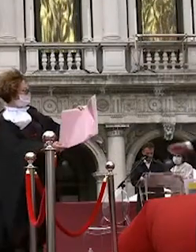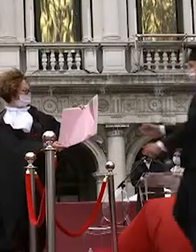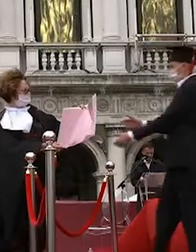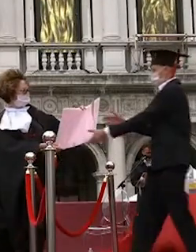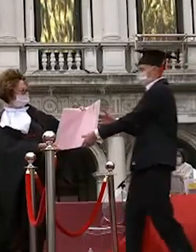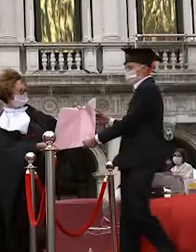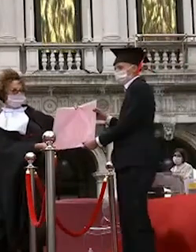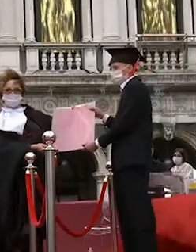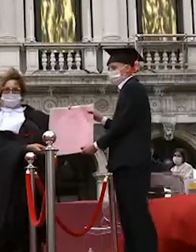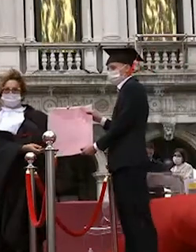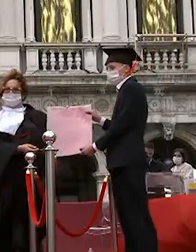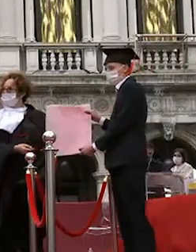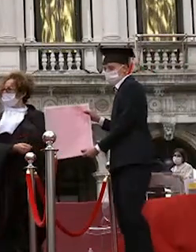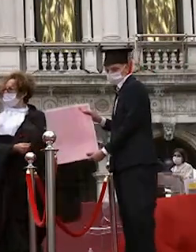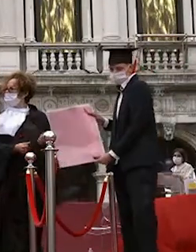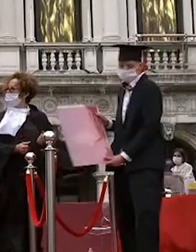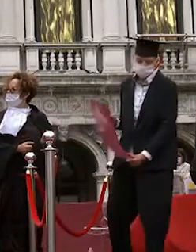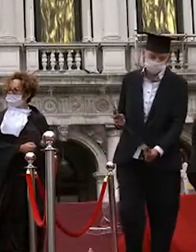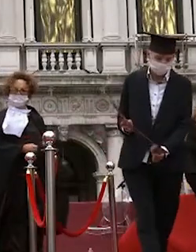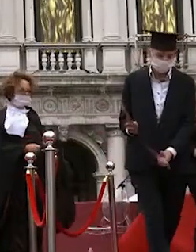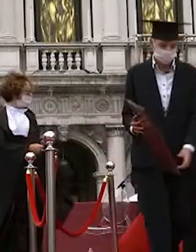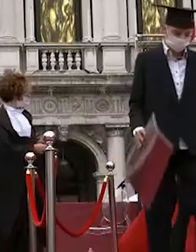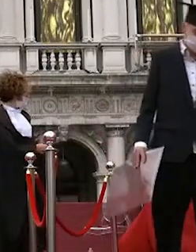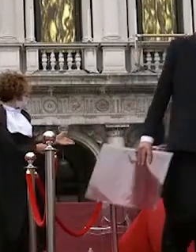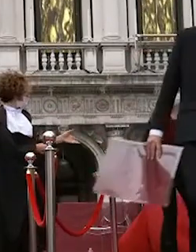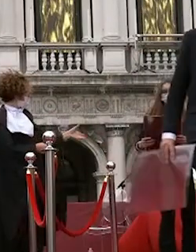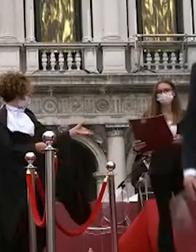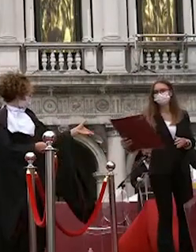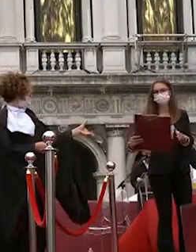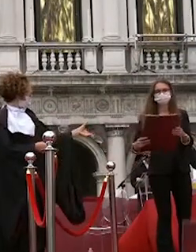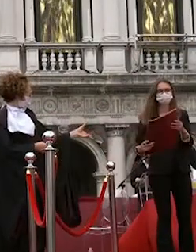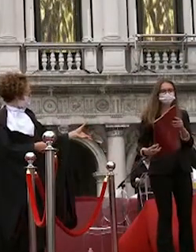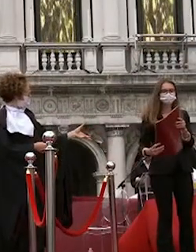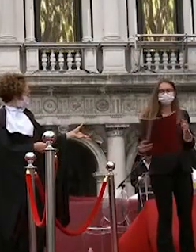enrico chiappin francesca pegoraro